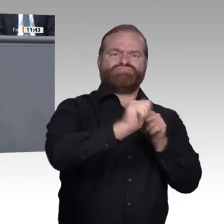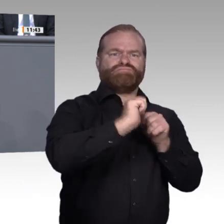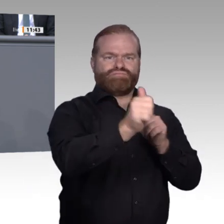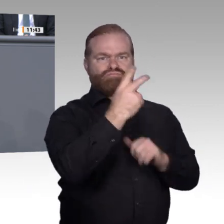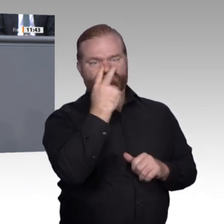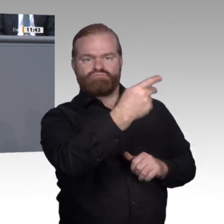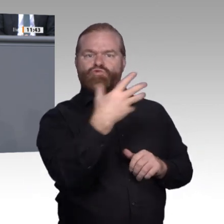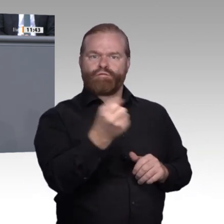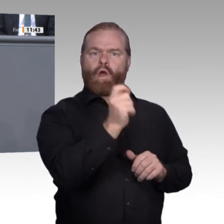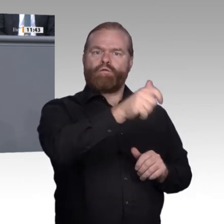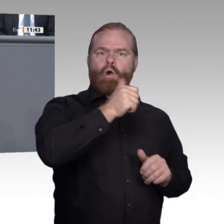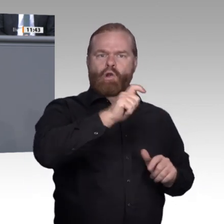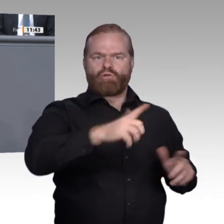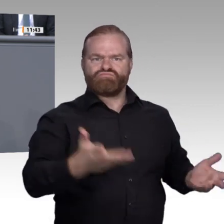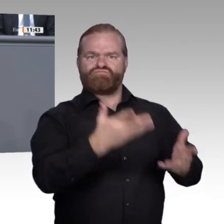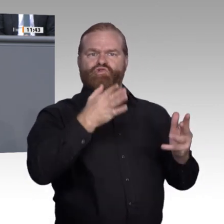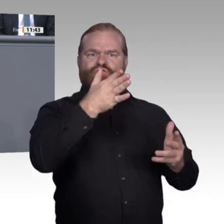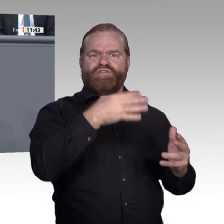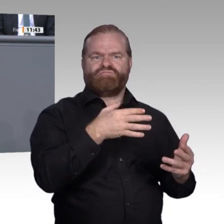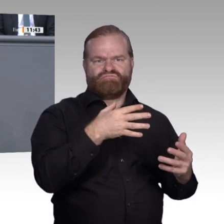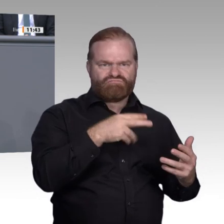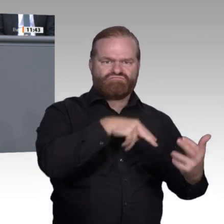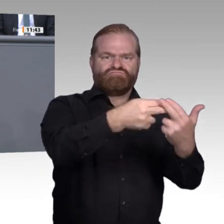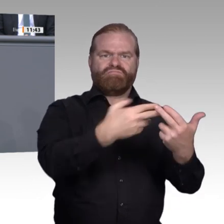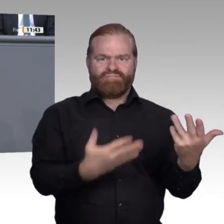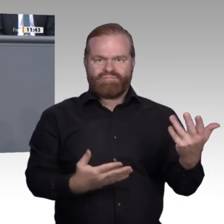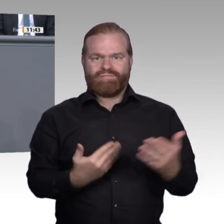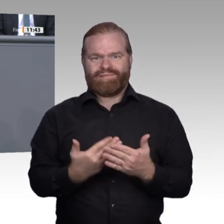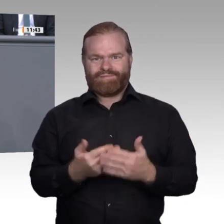Geister in der Haltungsbox replizieren Stillstand im Schuldkult.